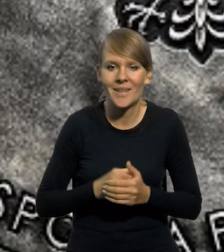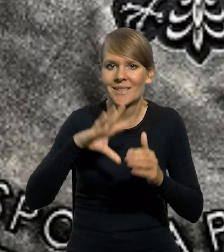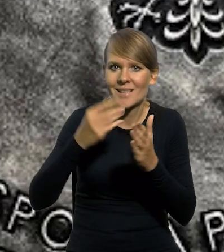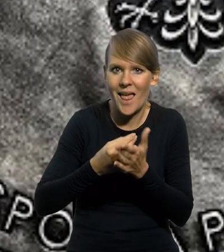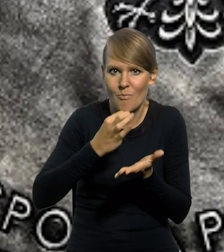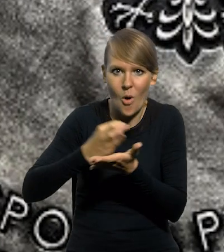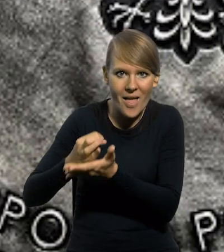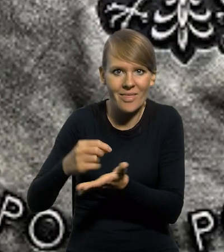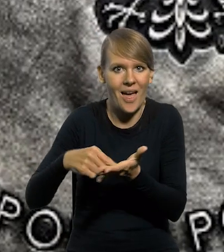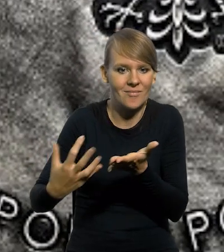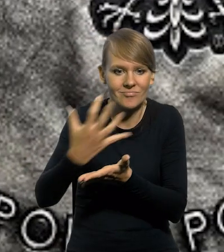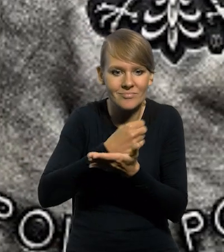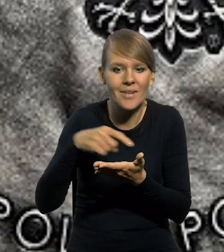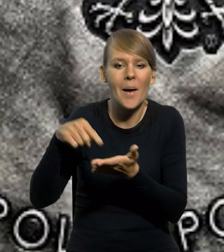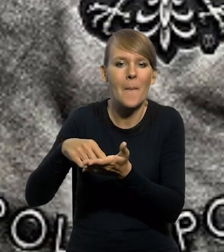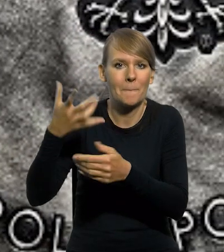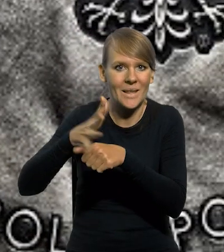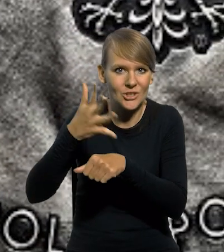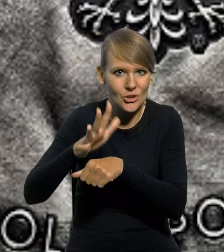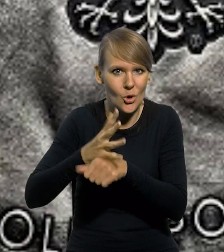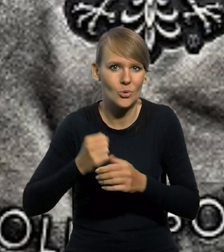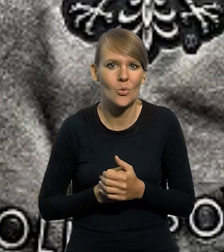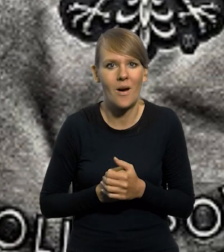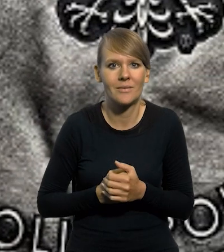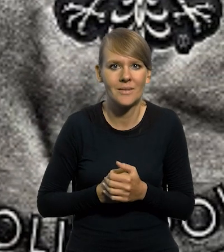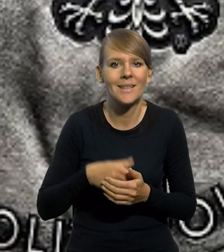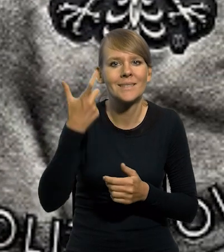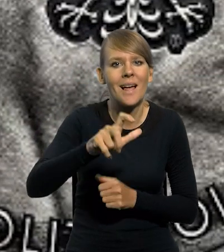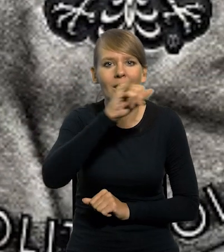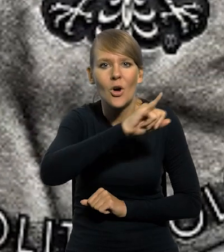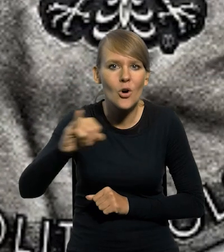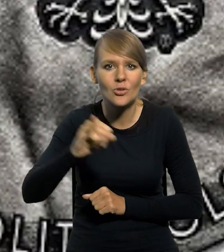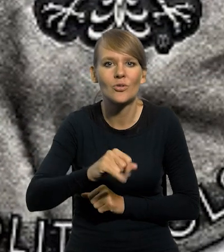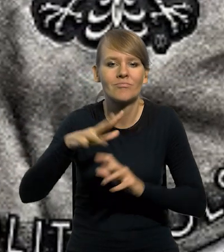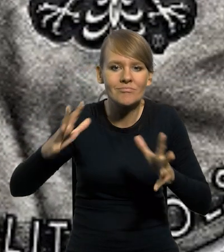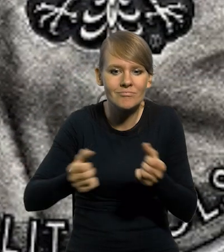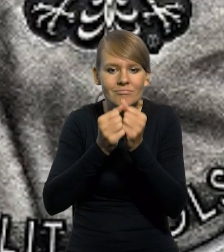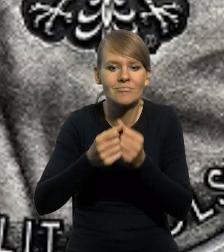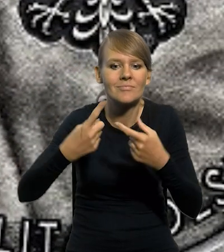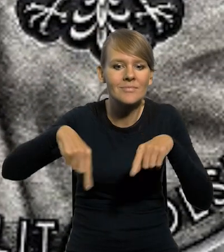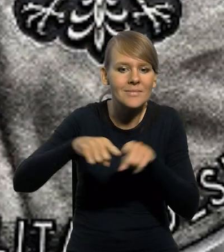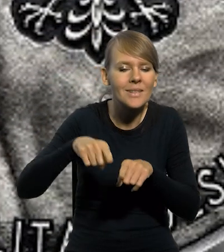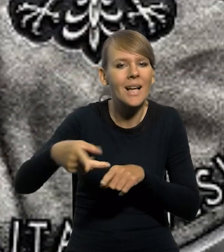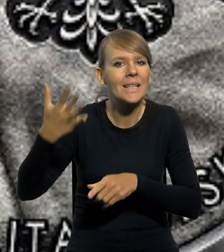Srebrna moneta kolekcjonerska o nominale 50 złotych. Setna rocznica odkrycia zespołu pradziejowych kopalni